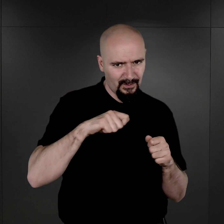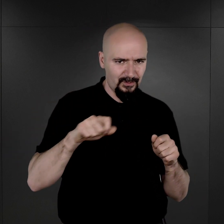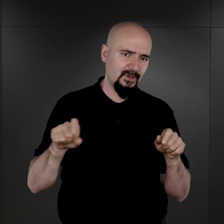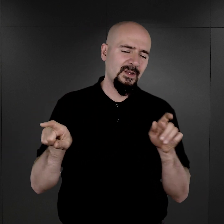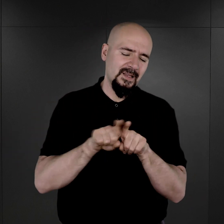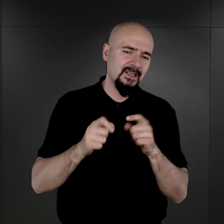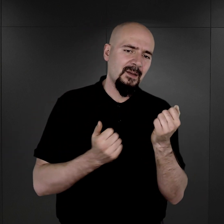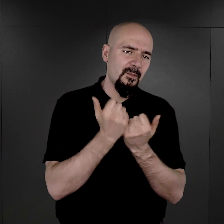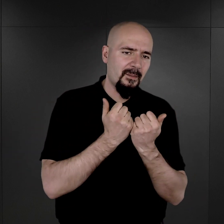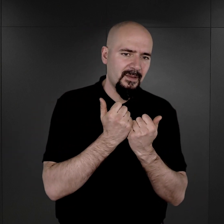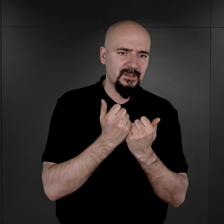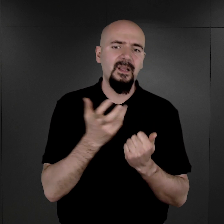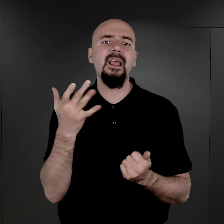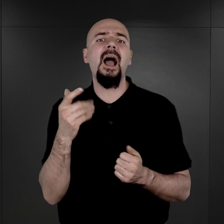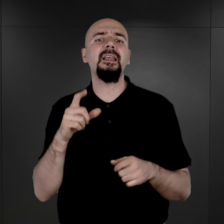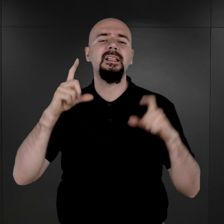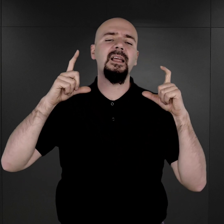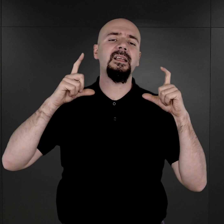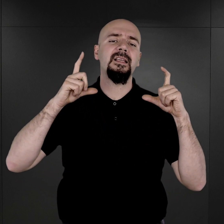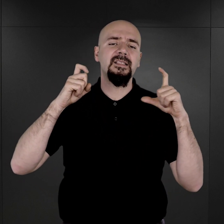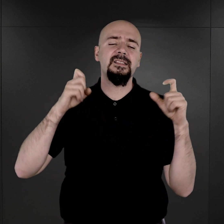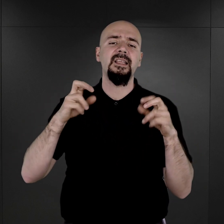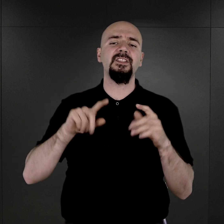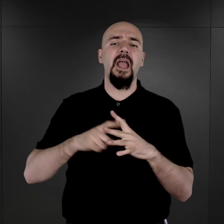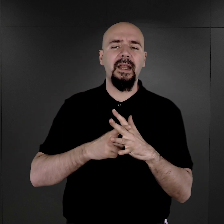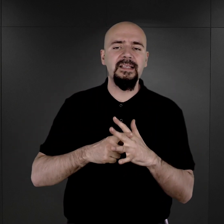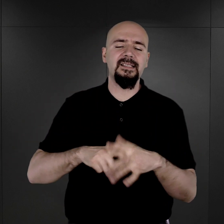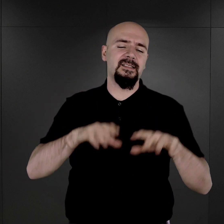Ile zdjęć rejestracyjnych przetrwało i jakie były tego okoliczności?